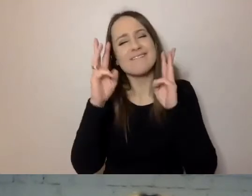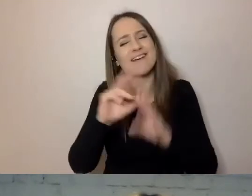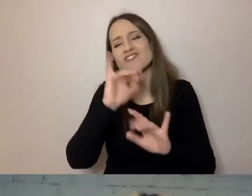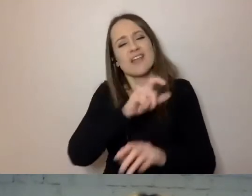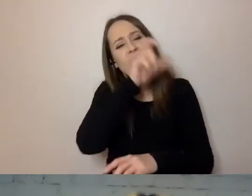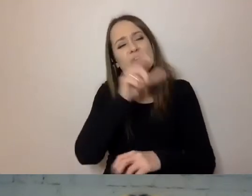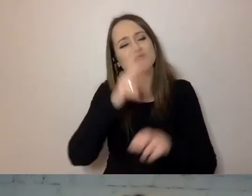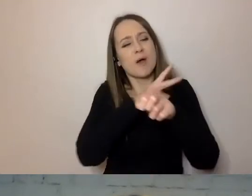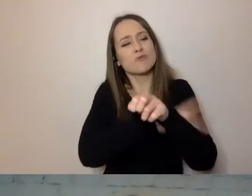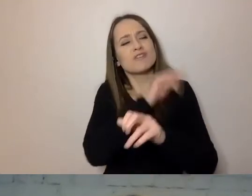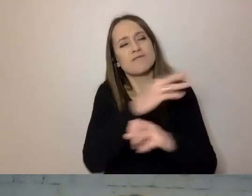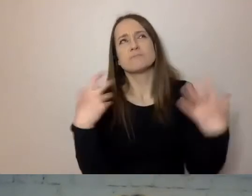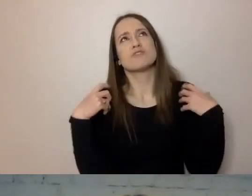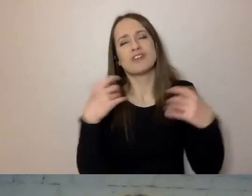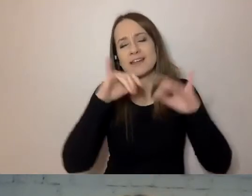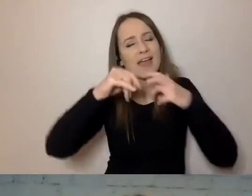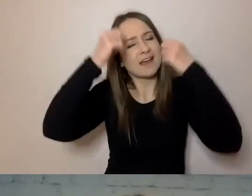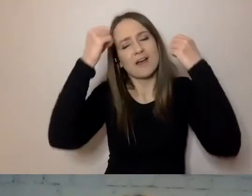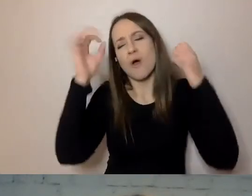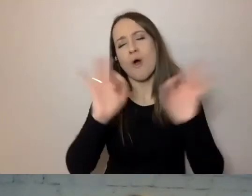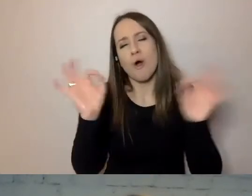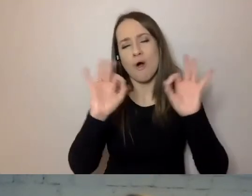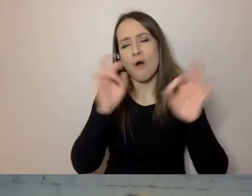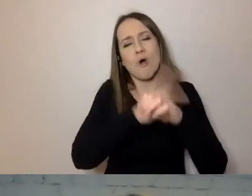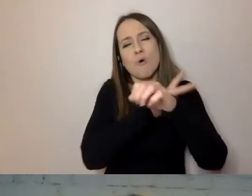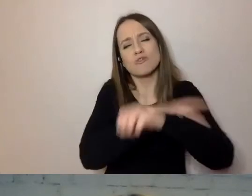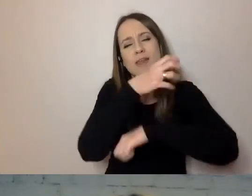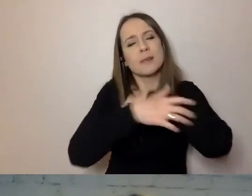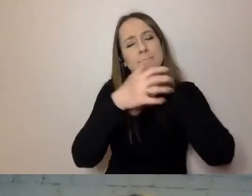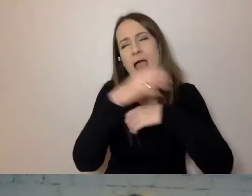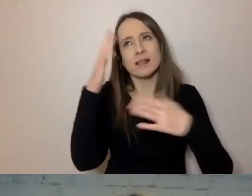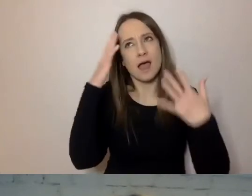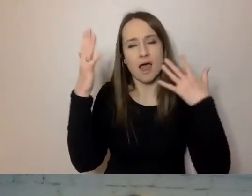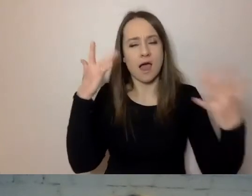jak strasznie cierpiał biedny urzędnik zajmujący się jego sprawą.